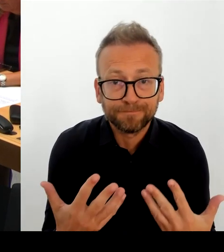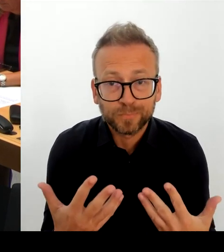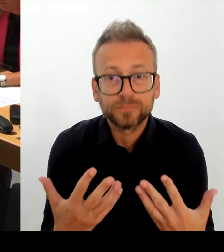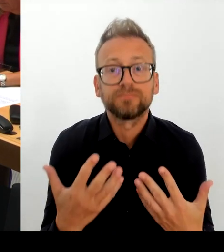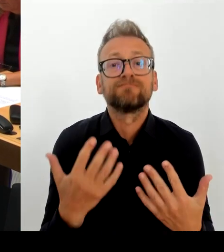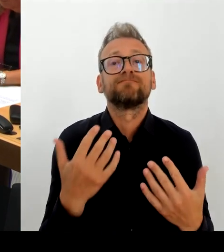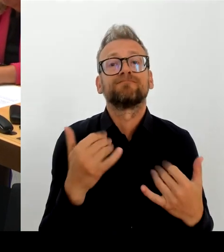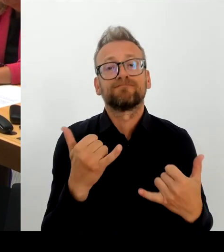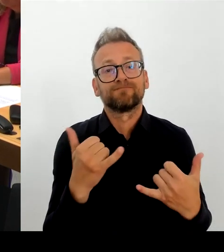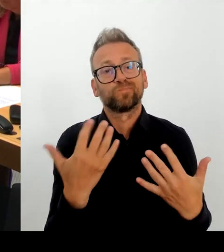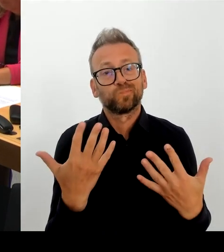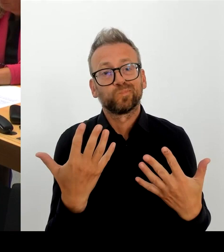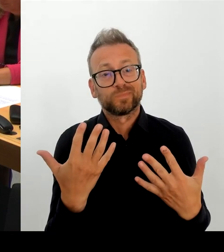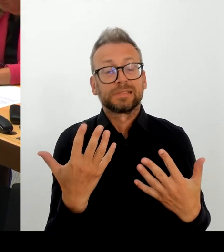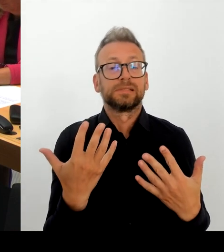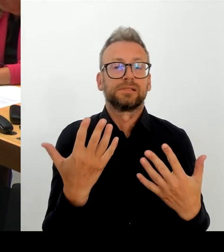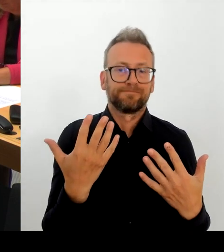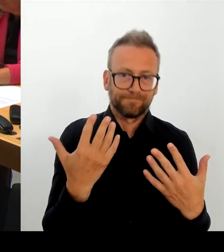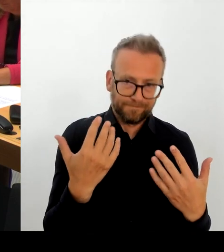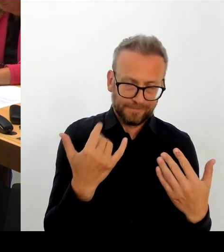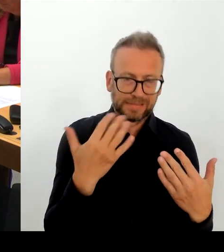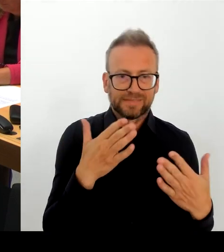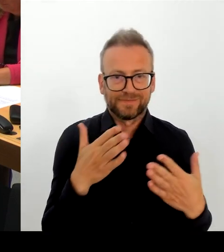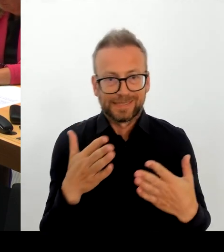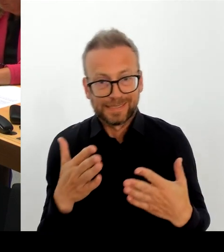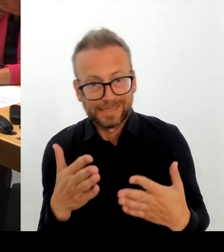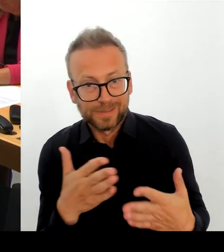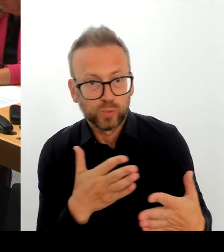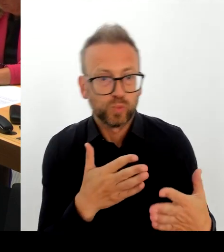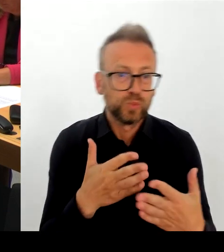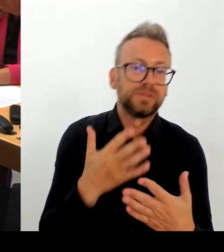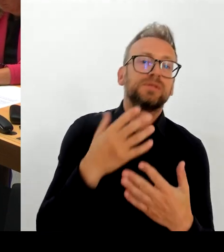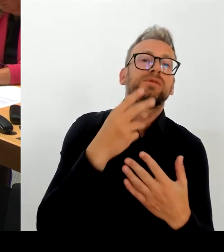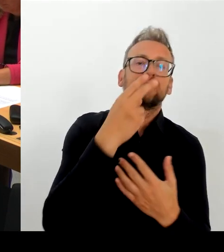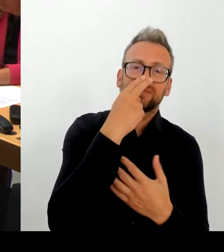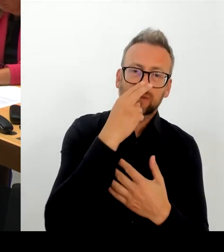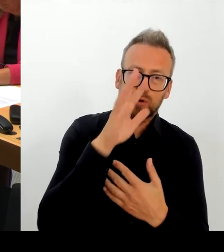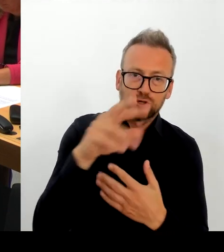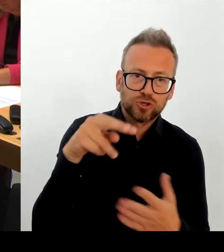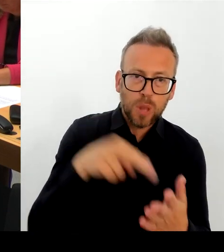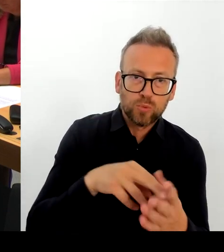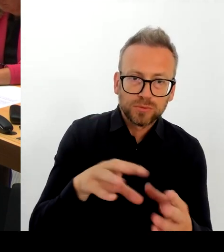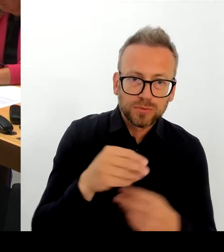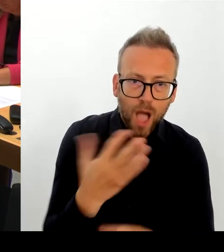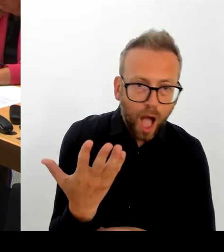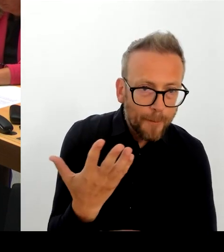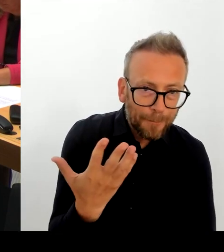der gesamte Berliner Senat, dass die Berlinale weiterhin eine starke Berlinale ist, die mithalten kann mit den ganz